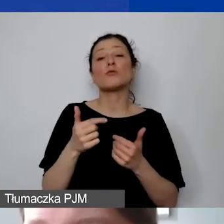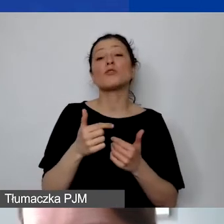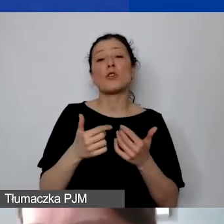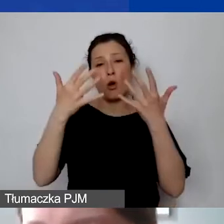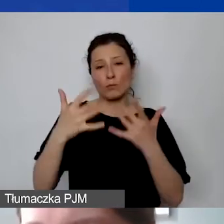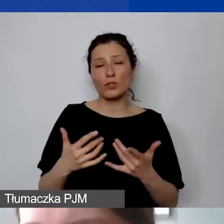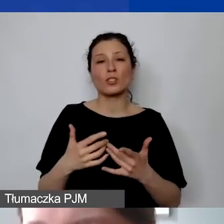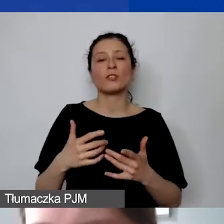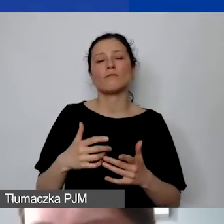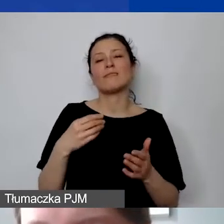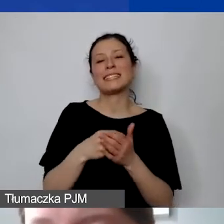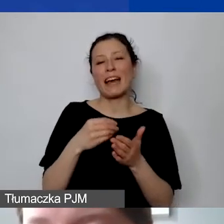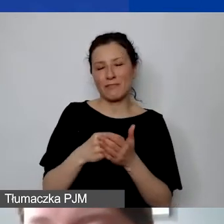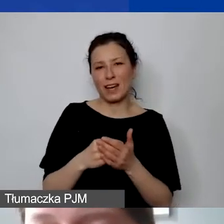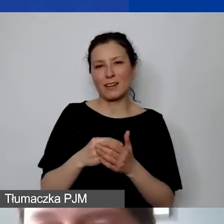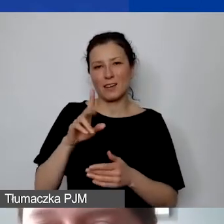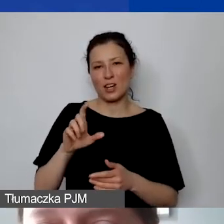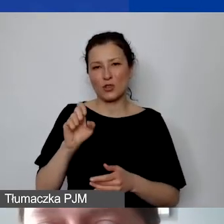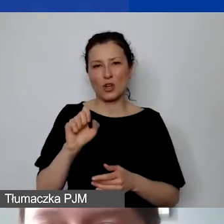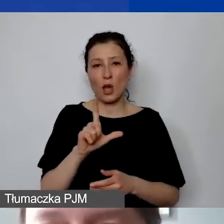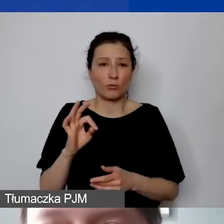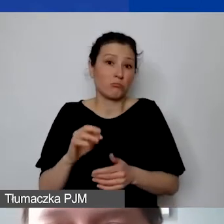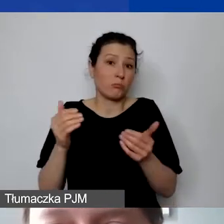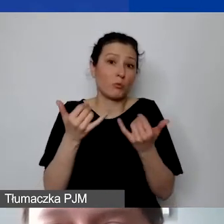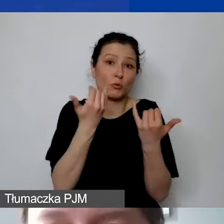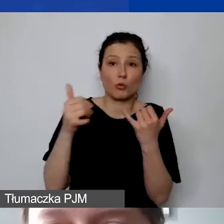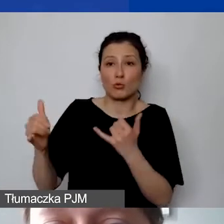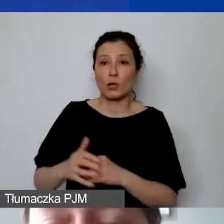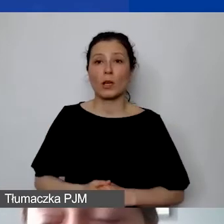Ona może być różna. To może być kilka lub kilkanaście procent.